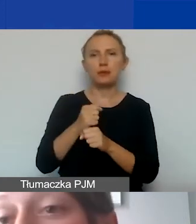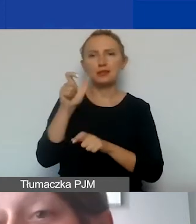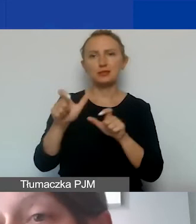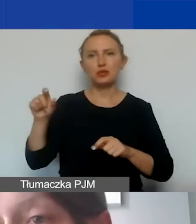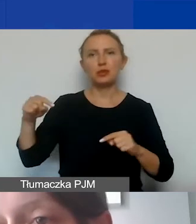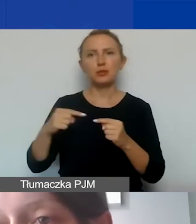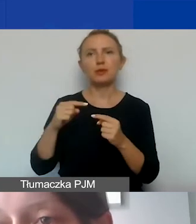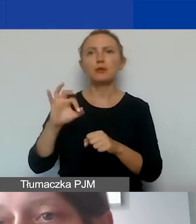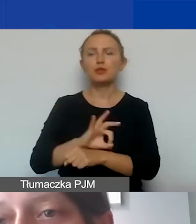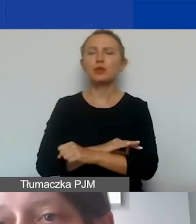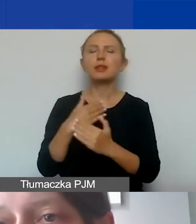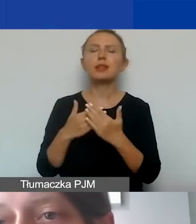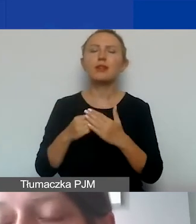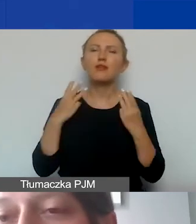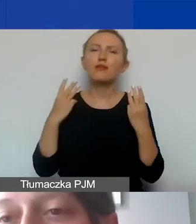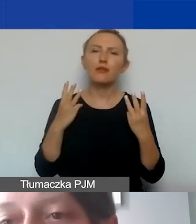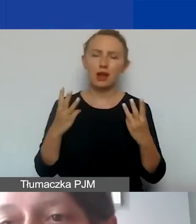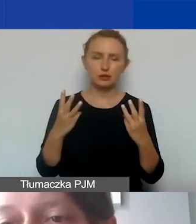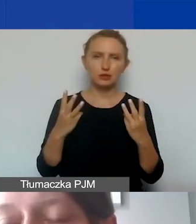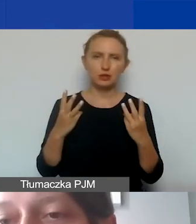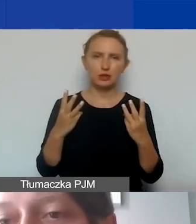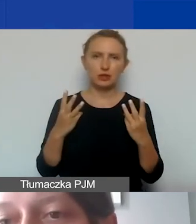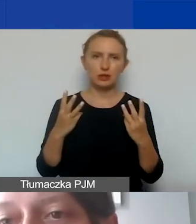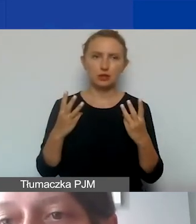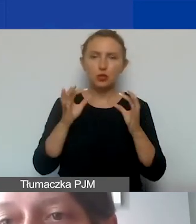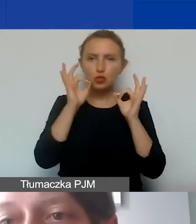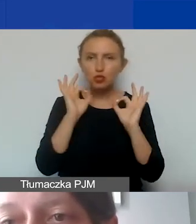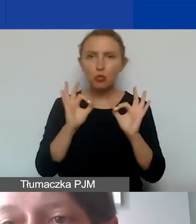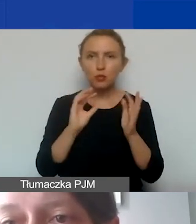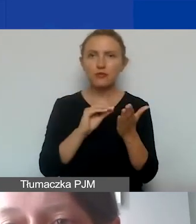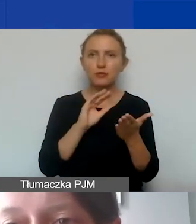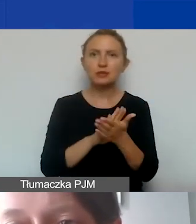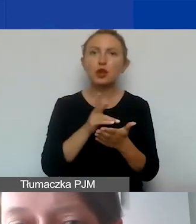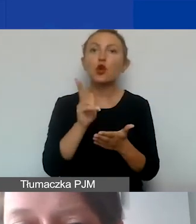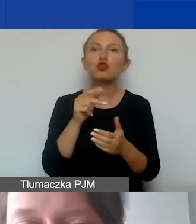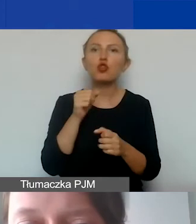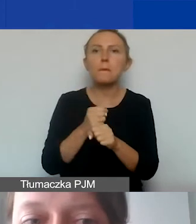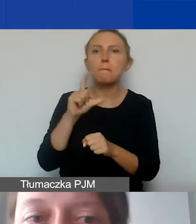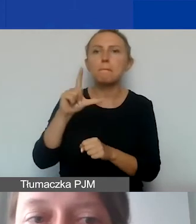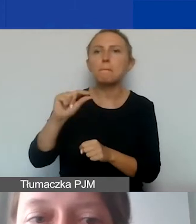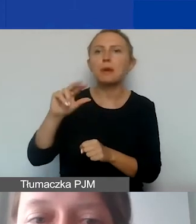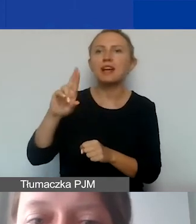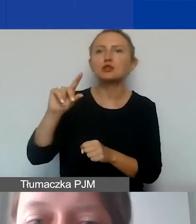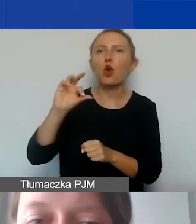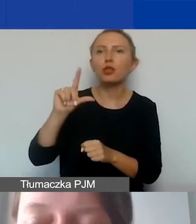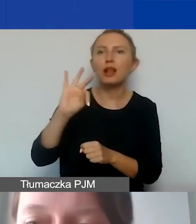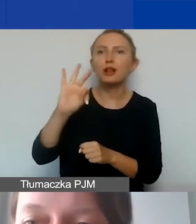Dlatego tak ważne jest poprawne zdefiniowanie tego, kim jest personel w państwa projekcie.